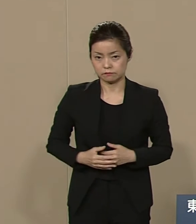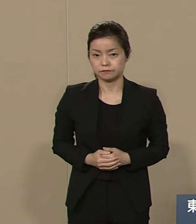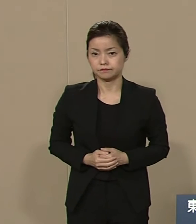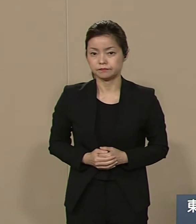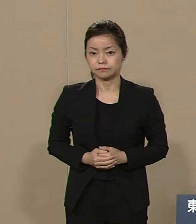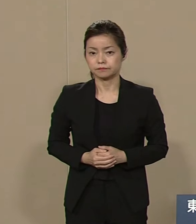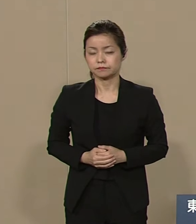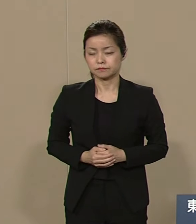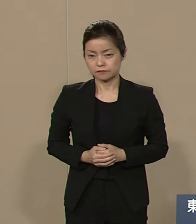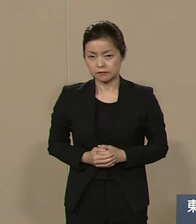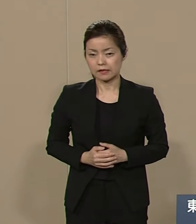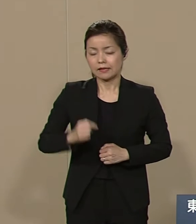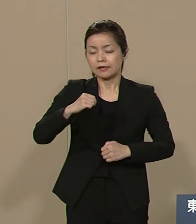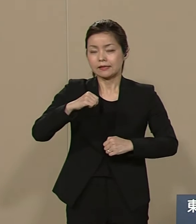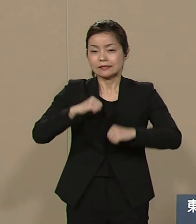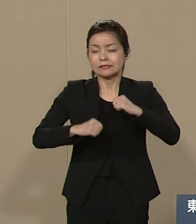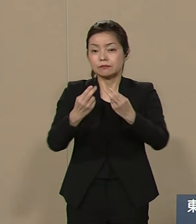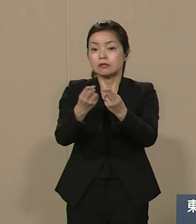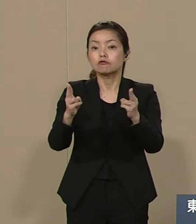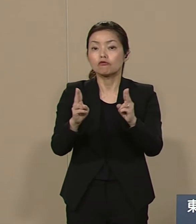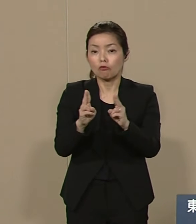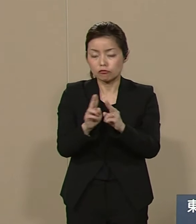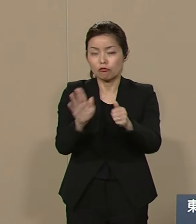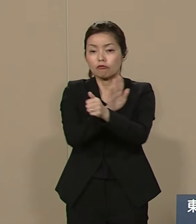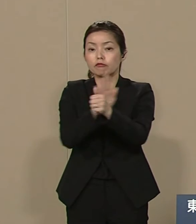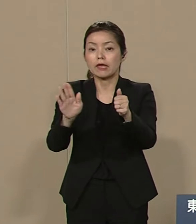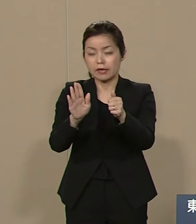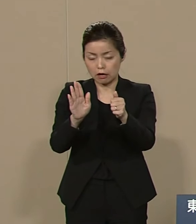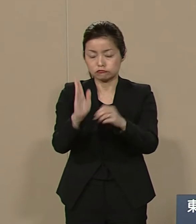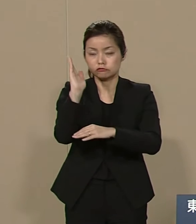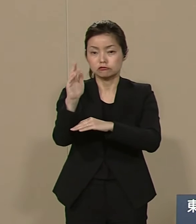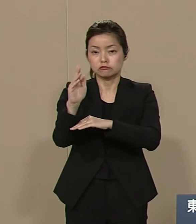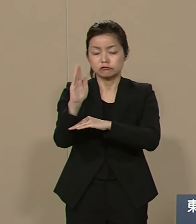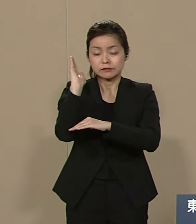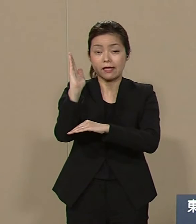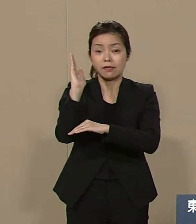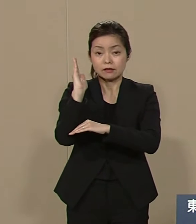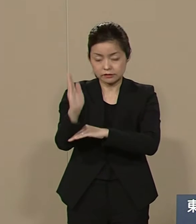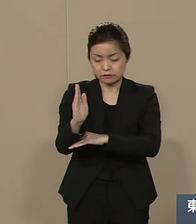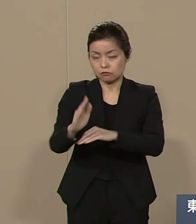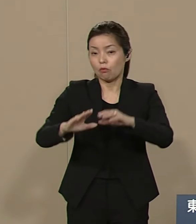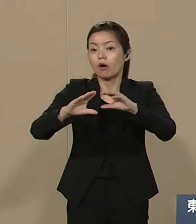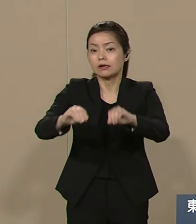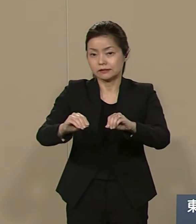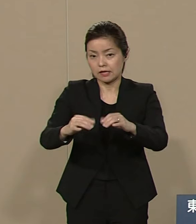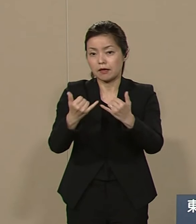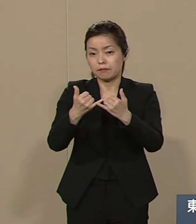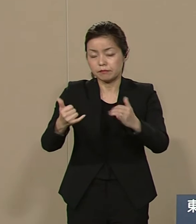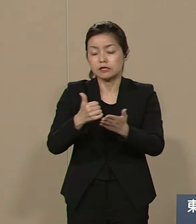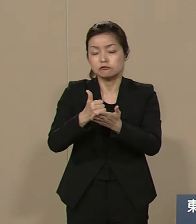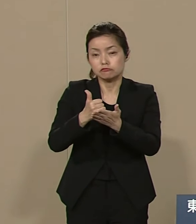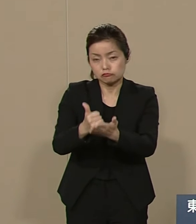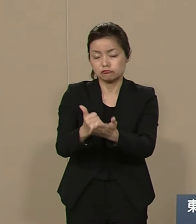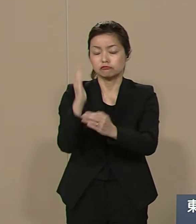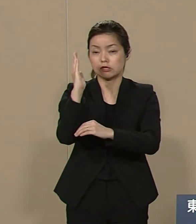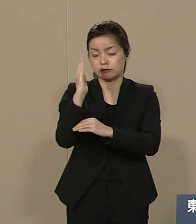自民党の内閣閣僚政治 この専制政治を廃して 民主政治を確立する そのためには